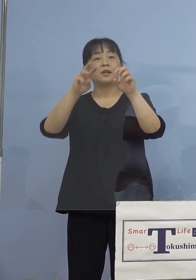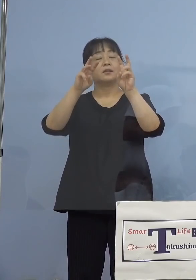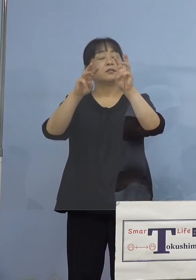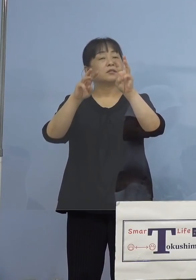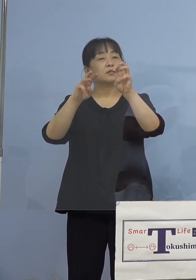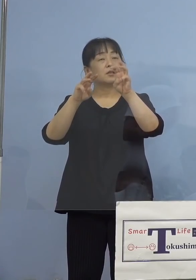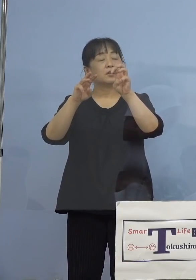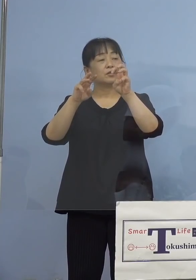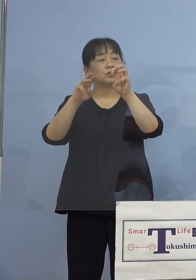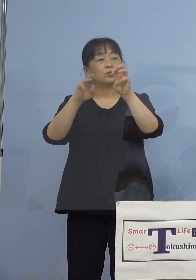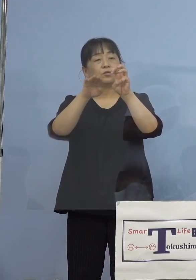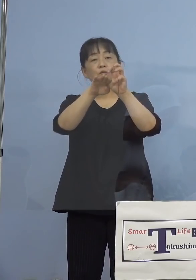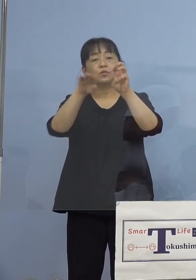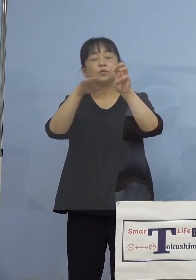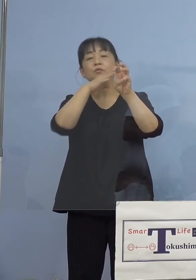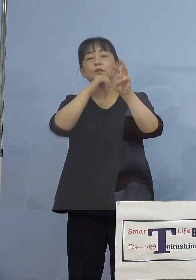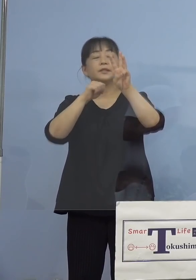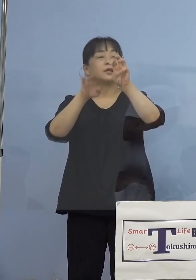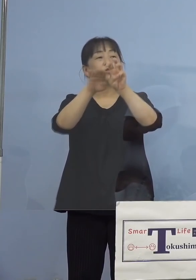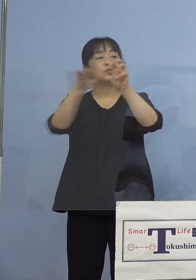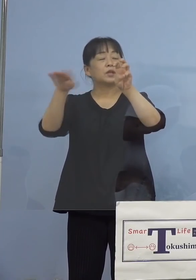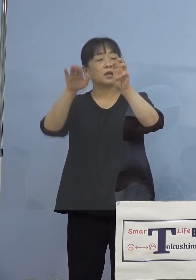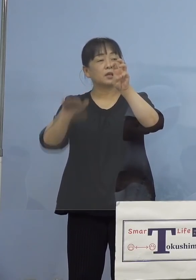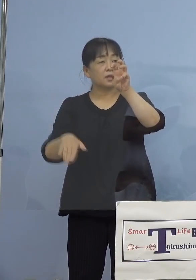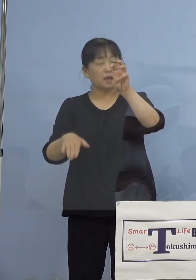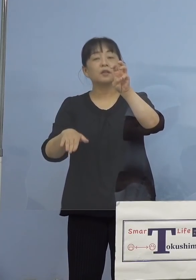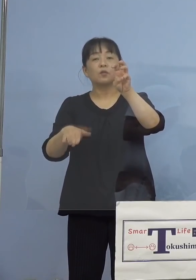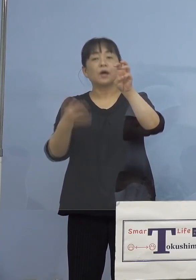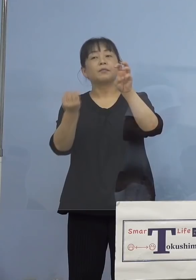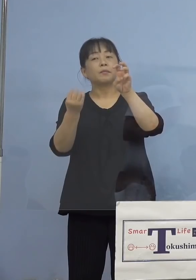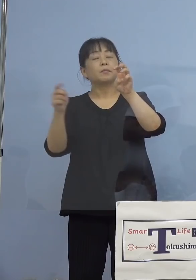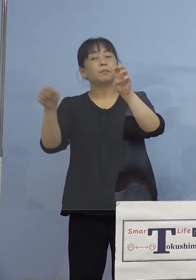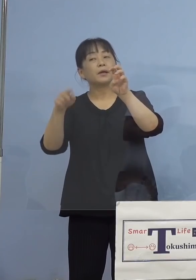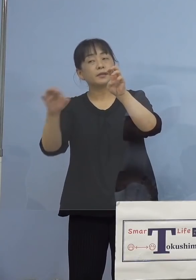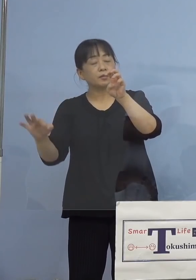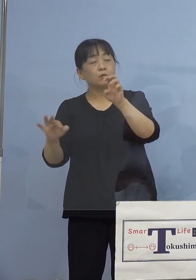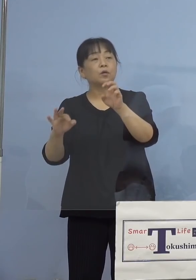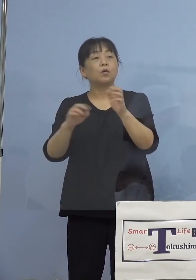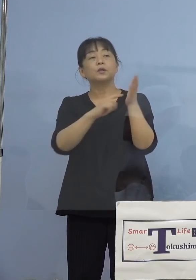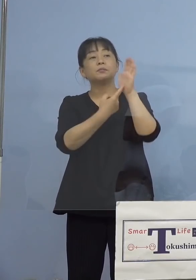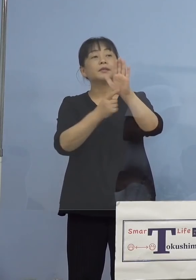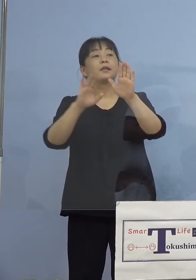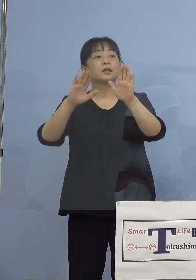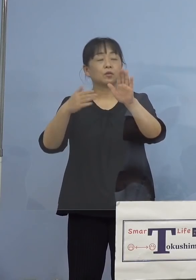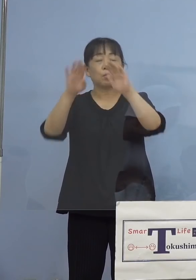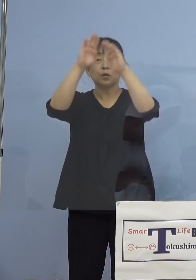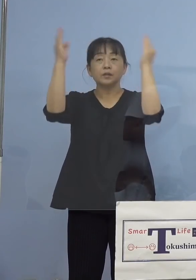26.2パーセントと示していただいたんですが これは全体の感染者数に占める